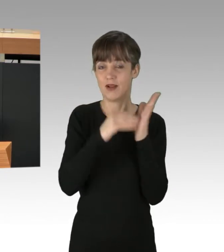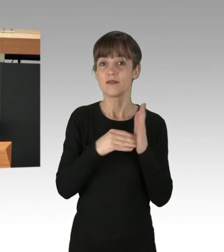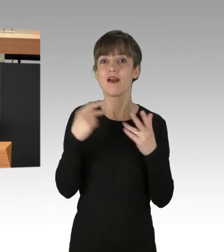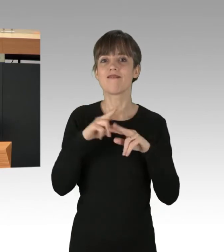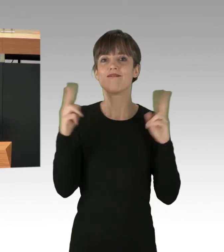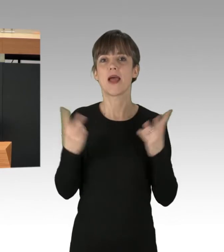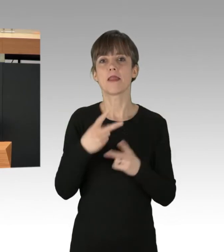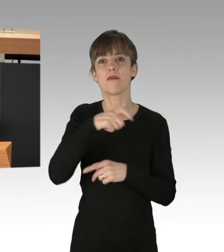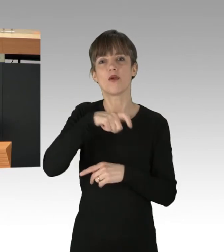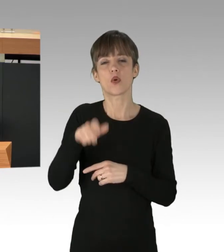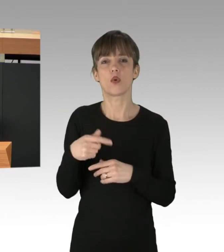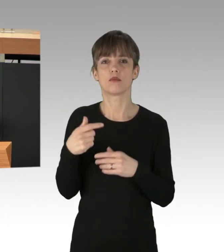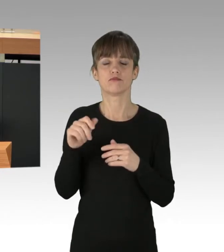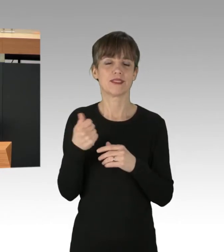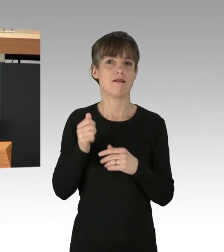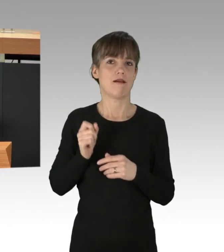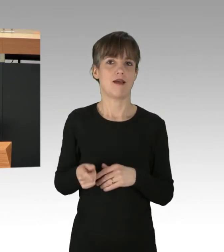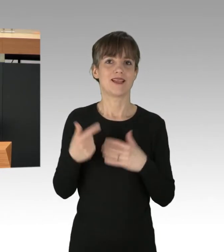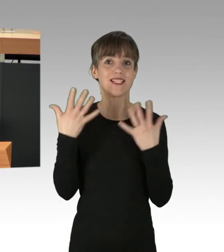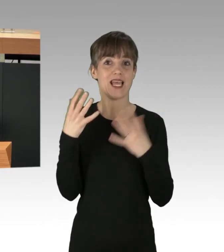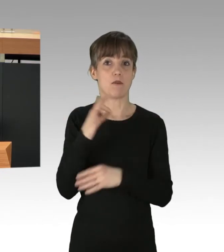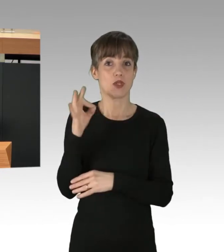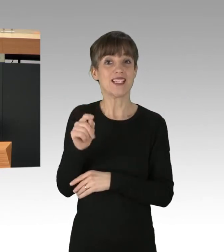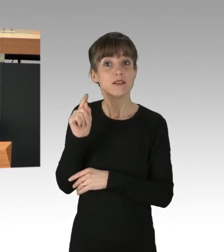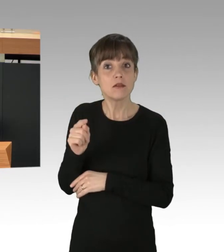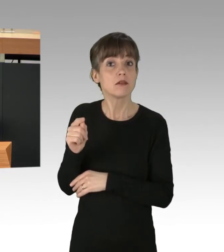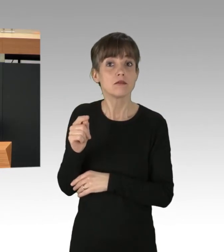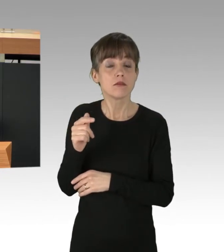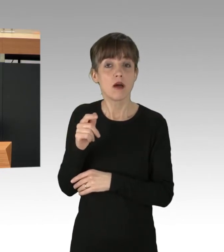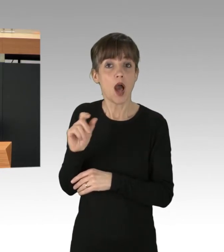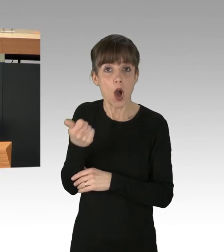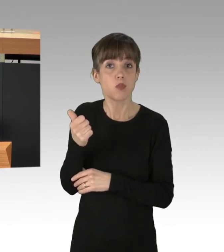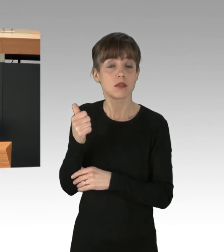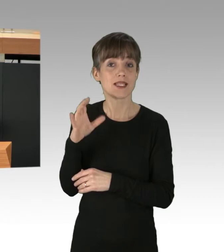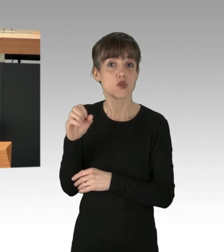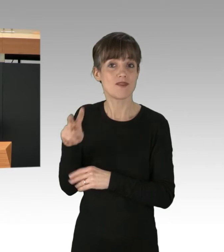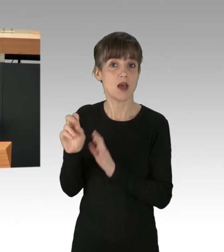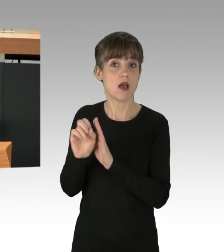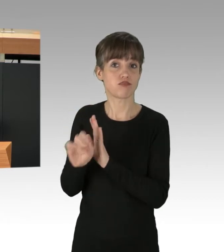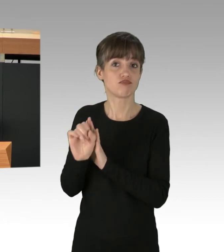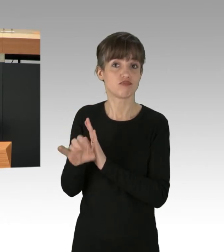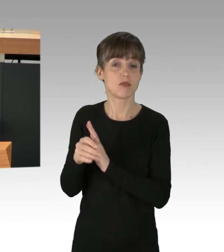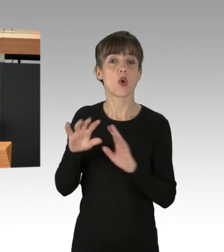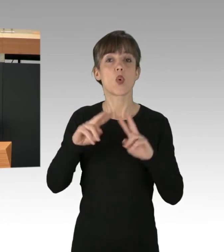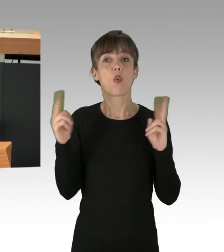für mehr als die Hälfte des CO2-Ausstoßes verantwortlich sind. Sie Leben im globalen Norden, sind die Wirtschaft der Industriestaaten